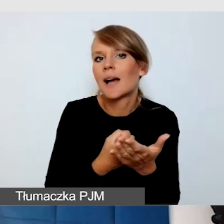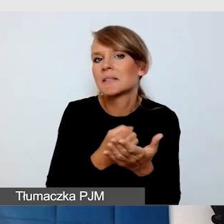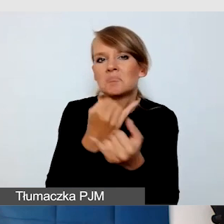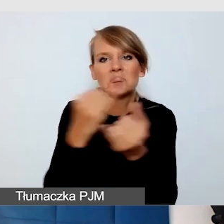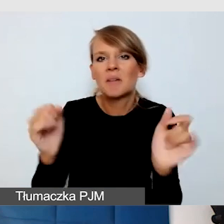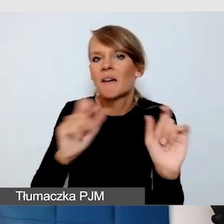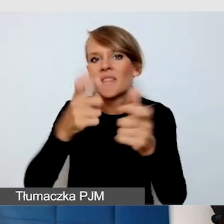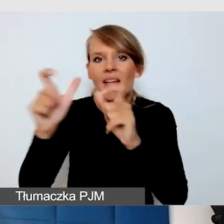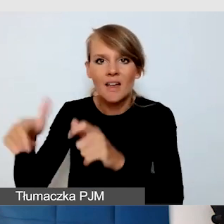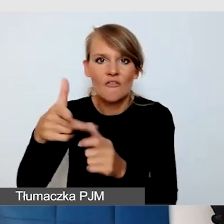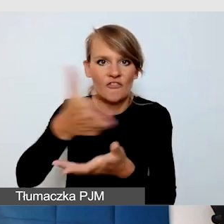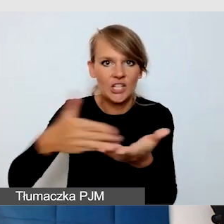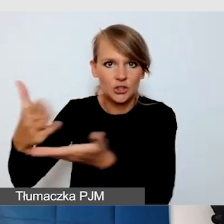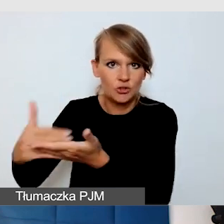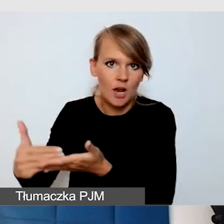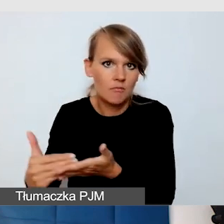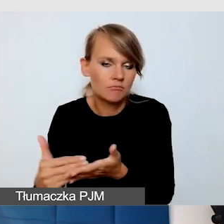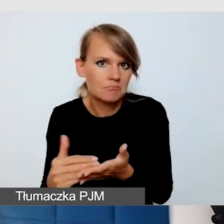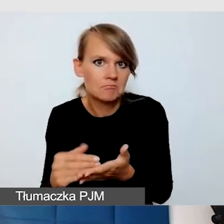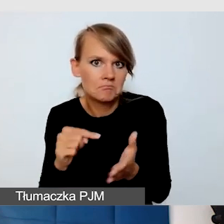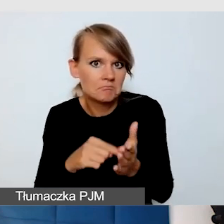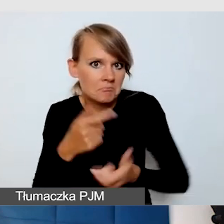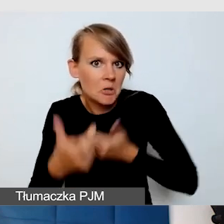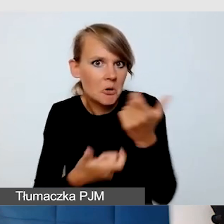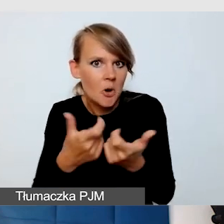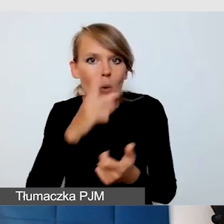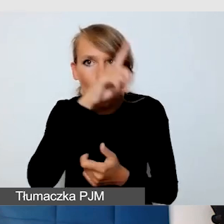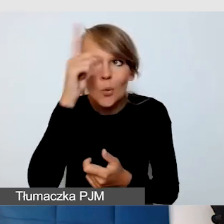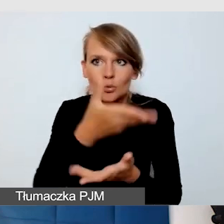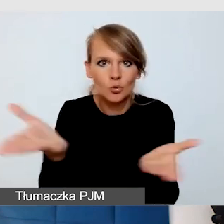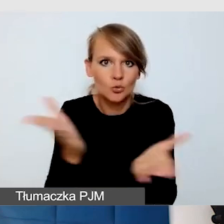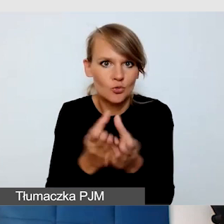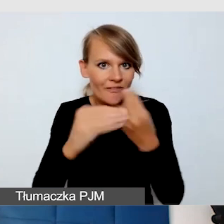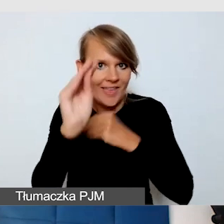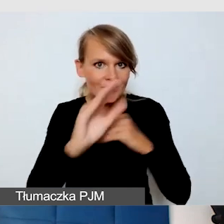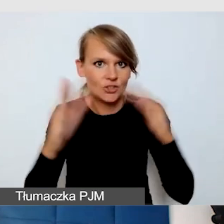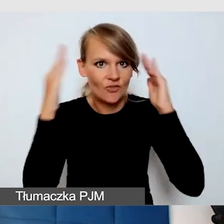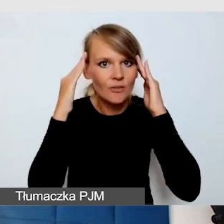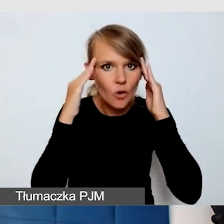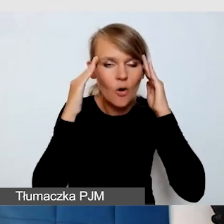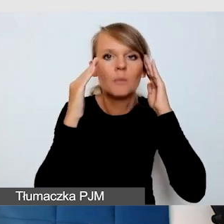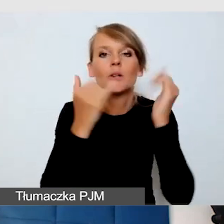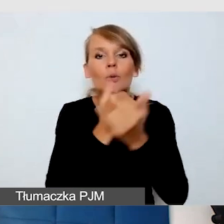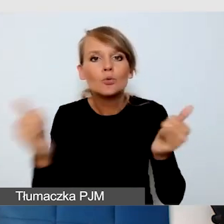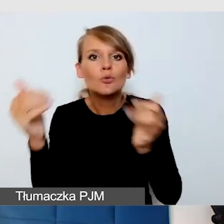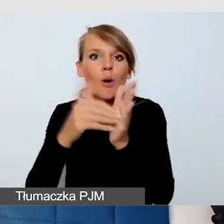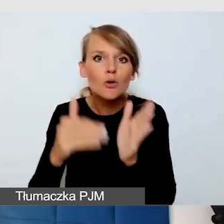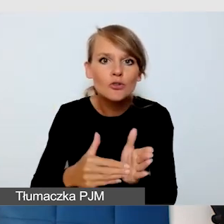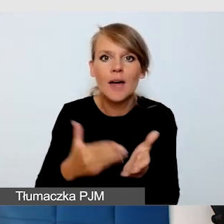I to się dzieje. Ludzie coraz bardziej są świadomi różnych potrzeb i usług dostępnościowych.